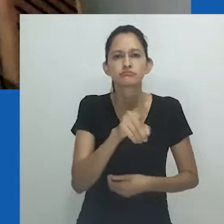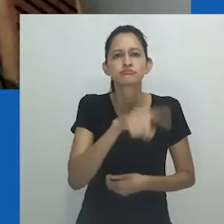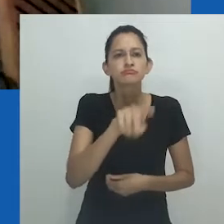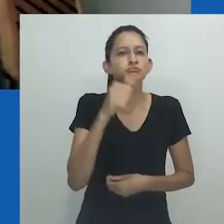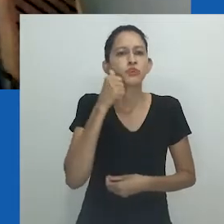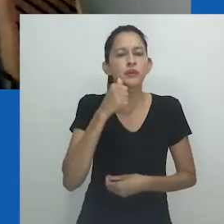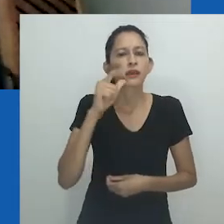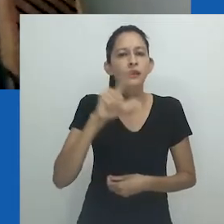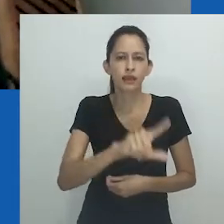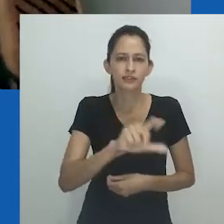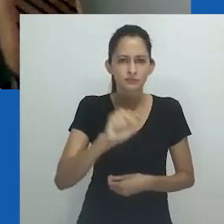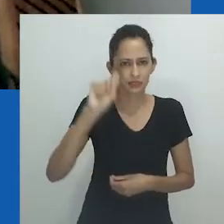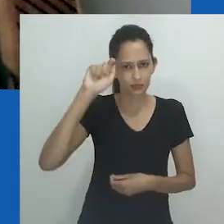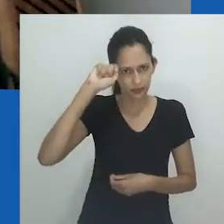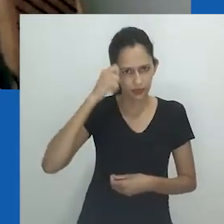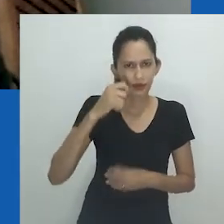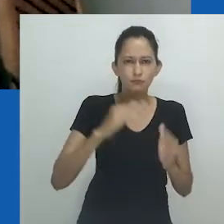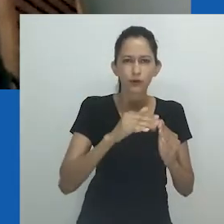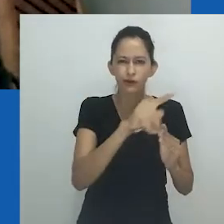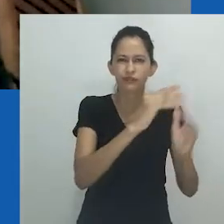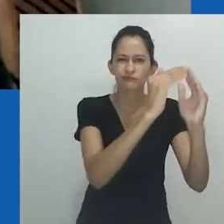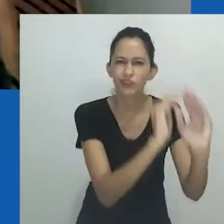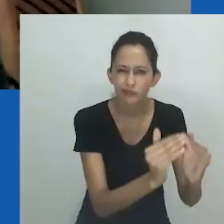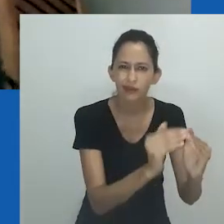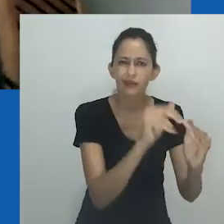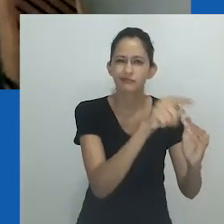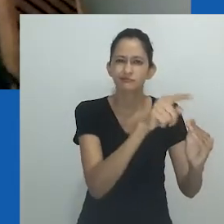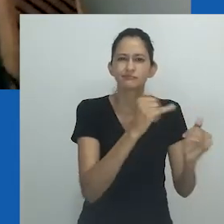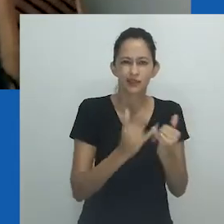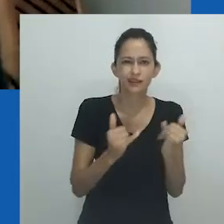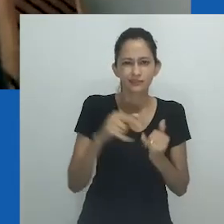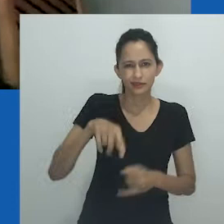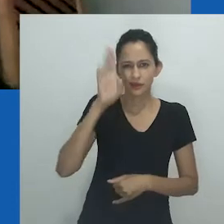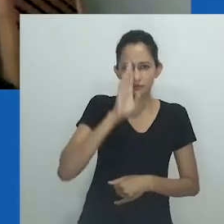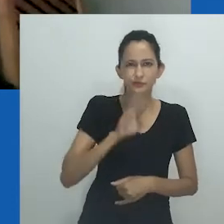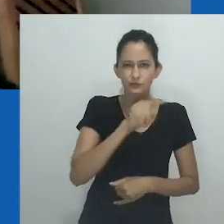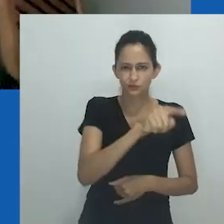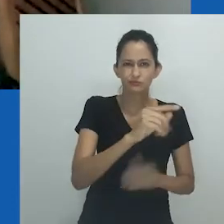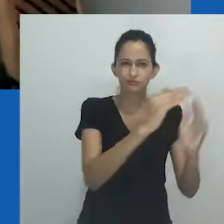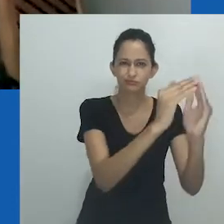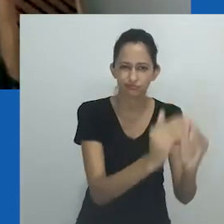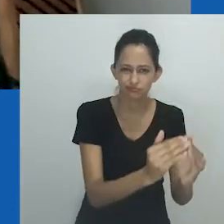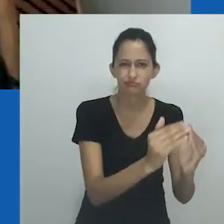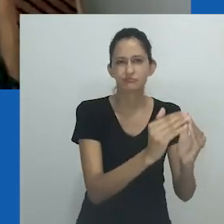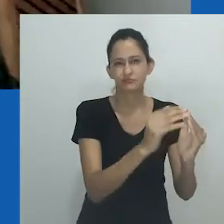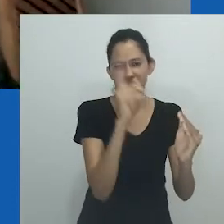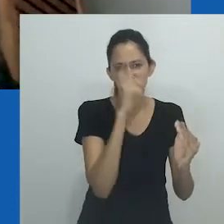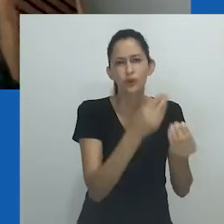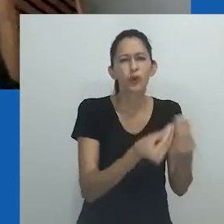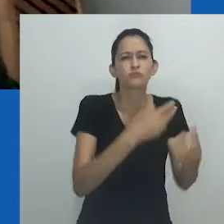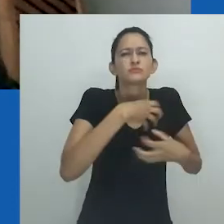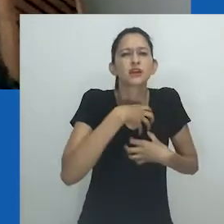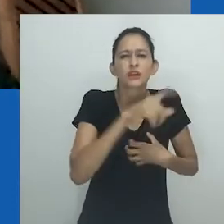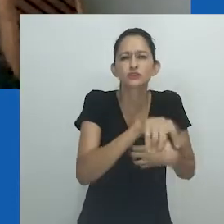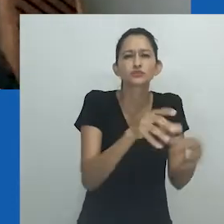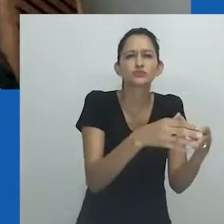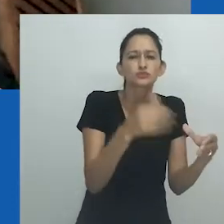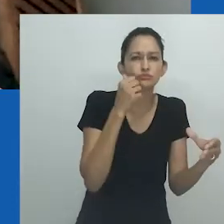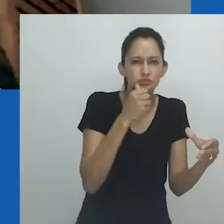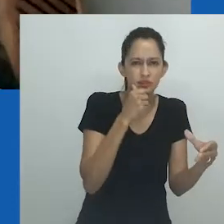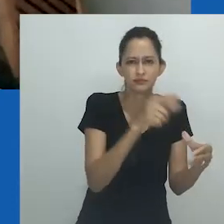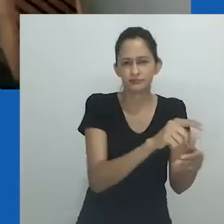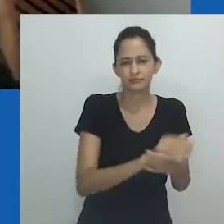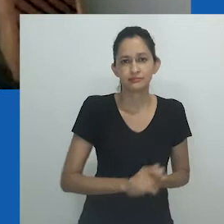percorrendo com mulheres lésbicas negras, moradoras dos townships, locais que são similares às nossas favelas, os espaços do Apartheid,